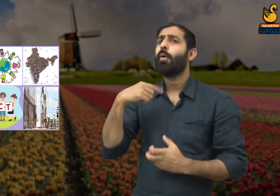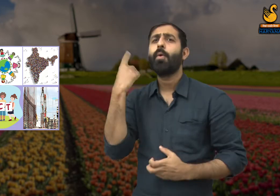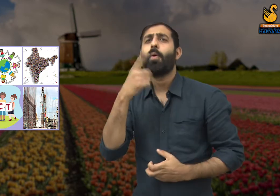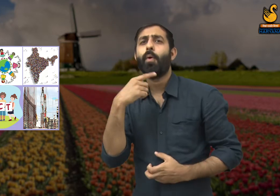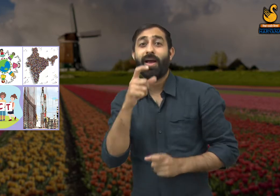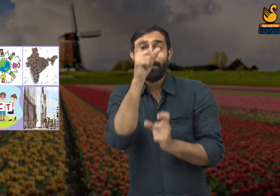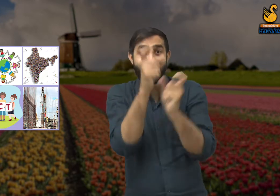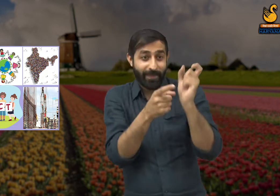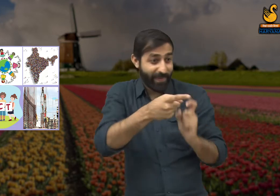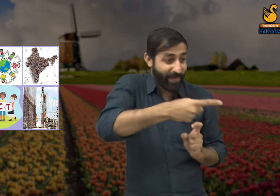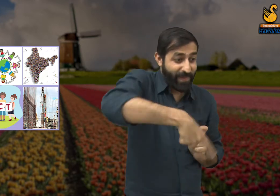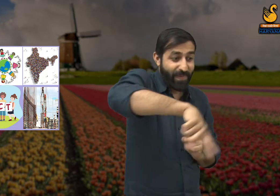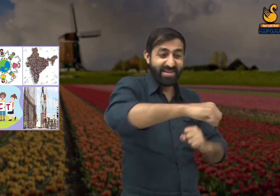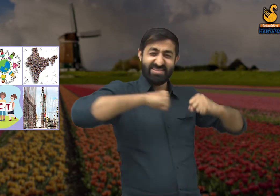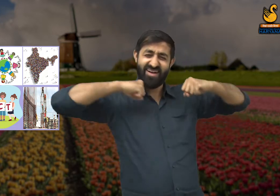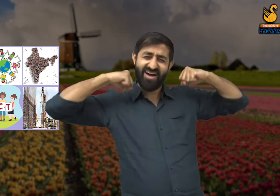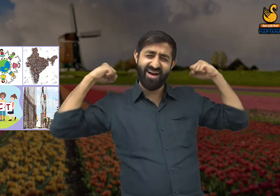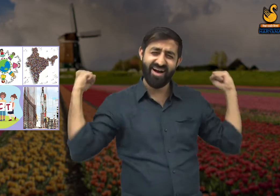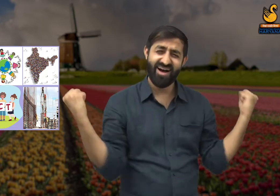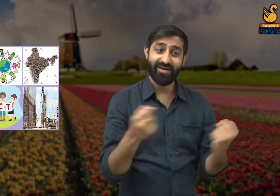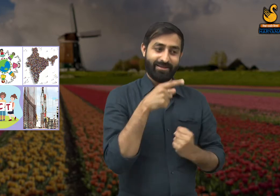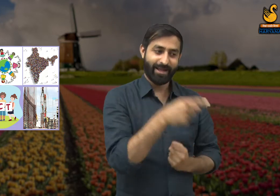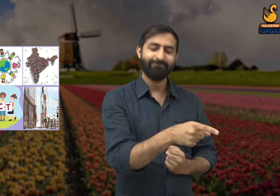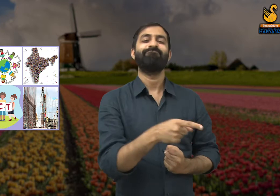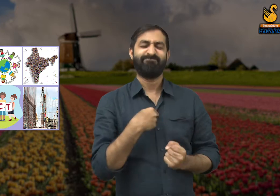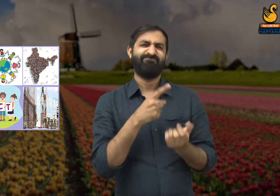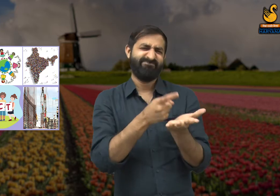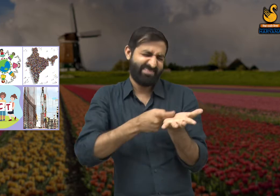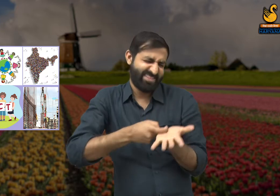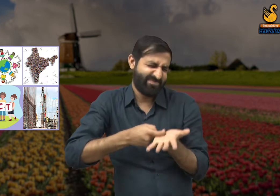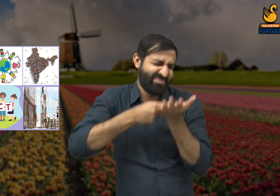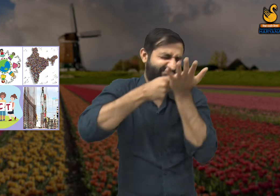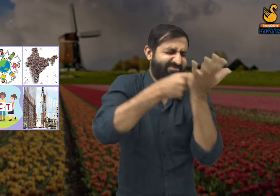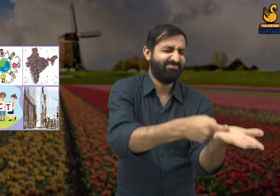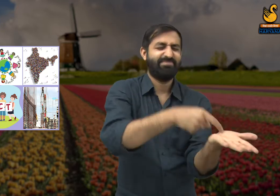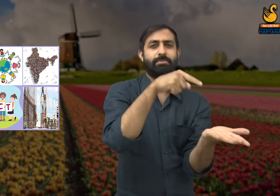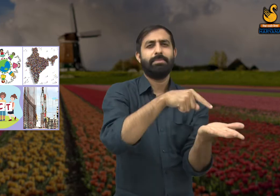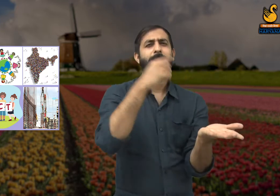बल्कि वह मजदूर जिन्होंने इसका निर्माण किया है वह सम्मान के असली हकदार हैं.